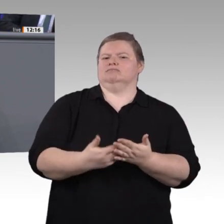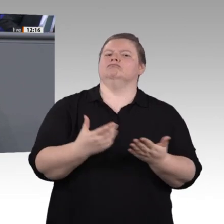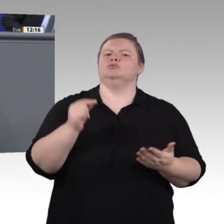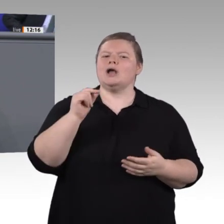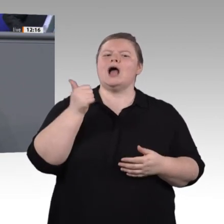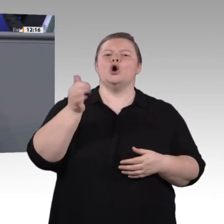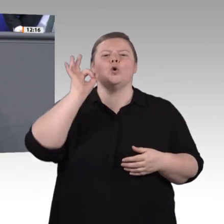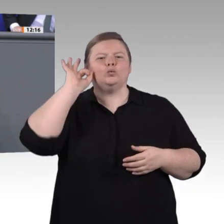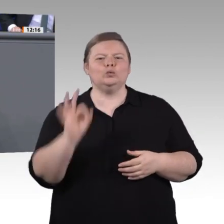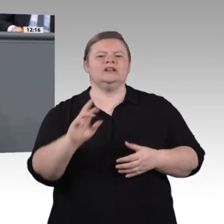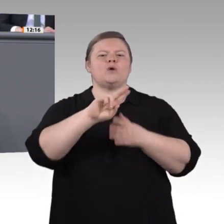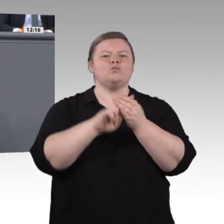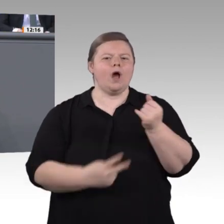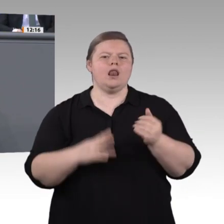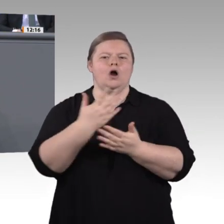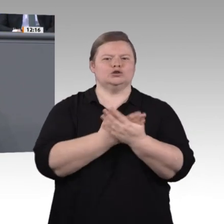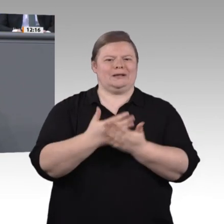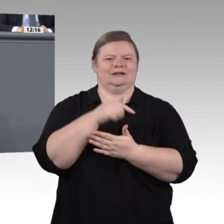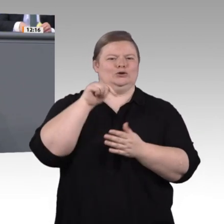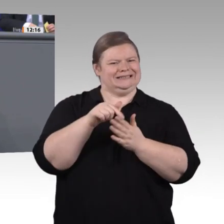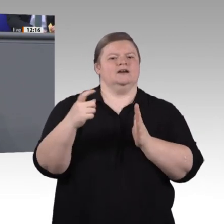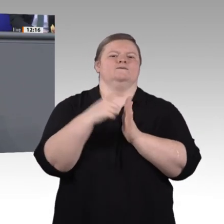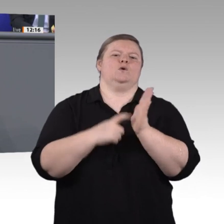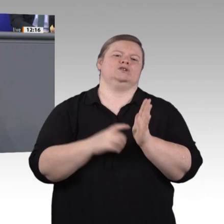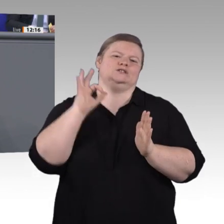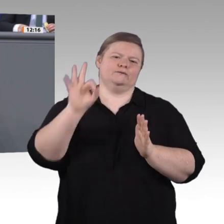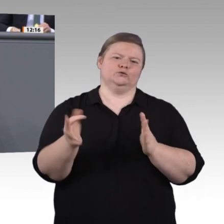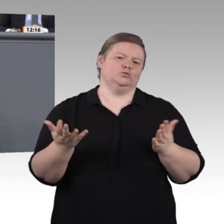Empfehlungen zur Neugestaltung der Ausund der Weiterbildung in Schulen, in Betrieben